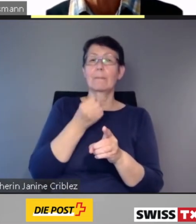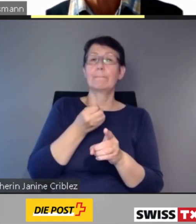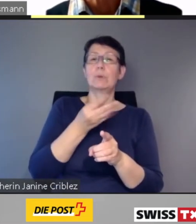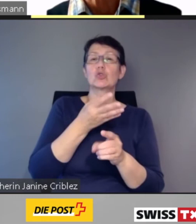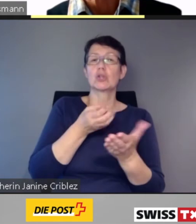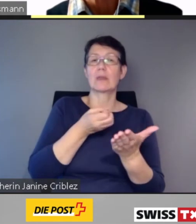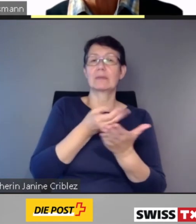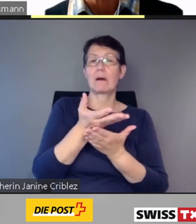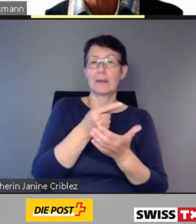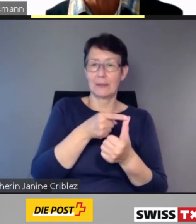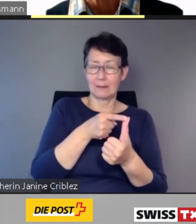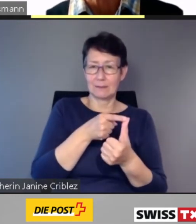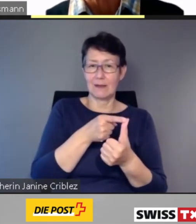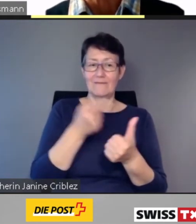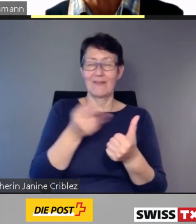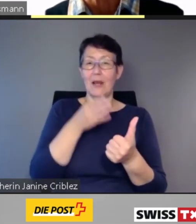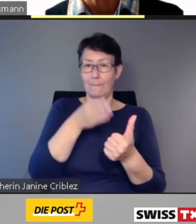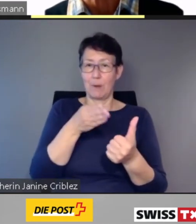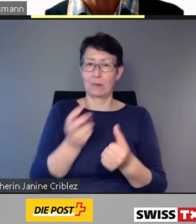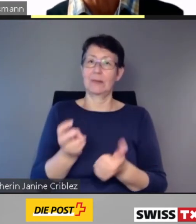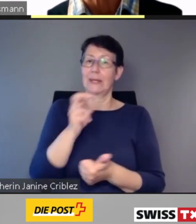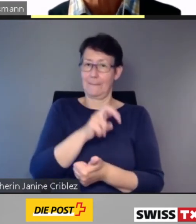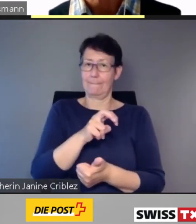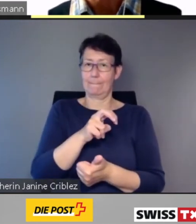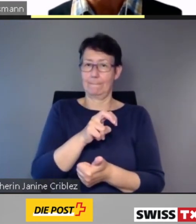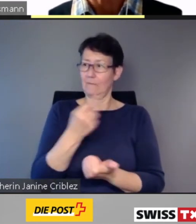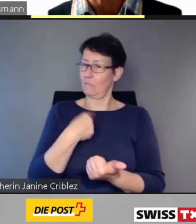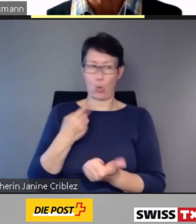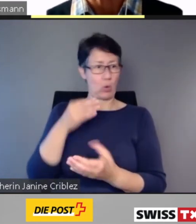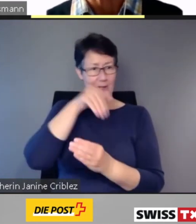Das sind die Zugnummer, der Bestimmungsbahnhof und der nächste Halt.